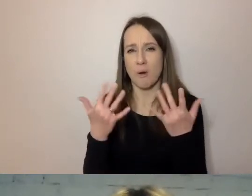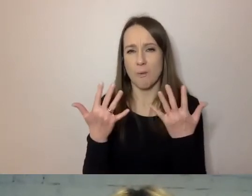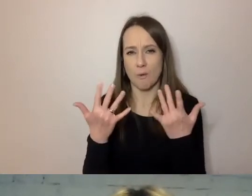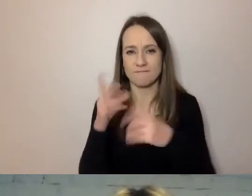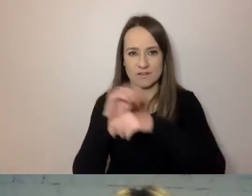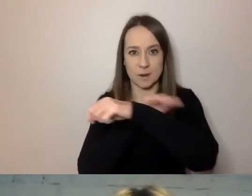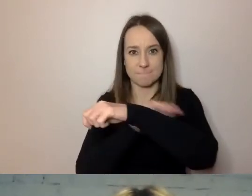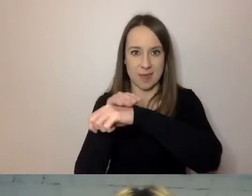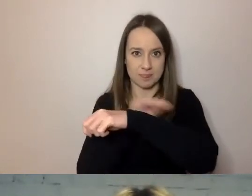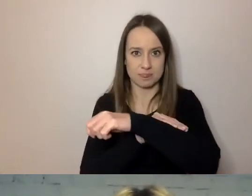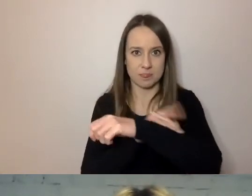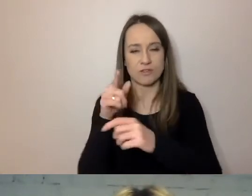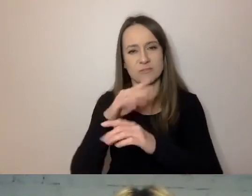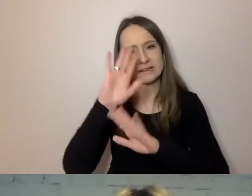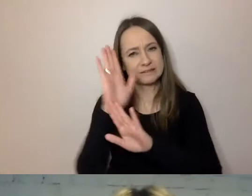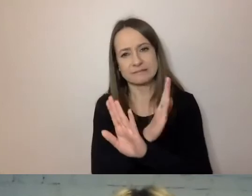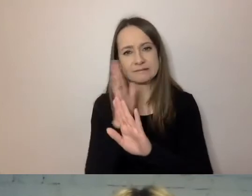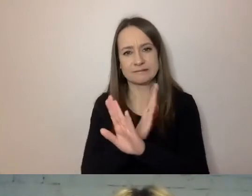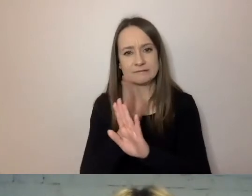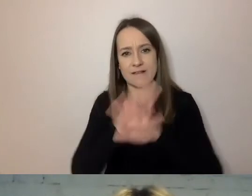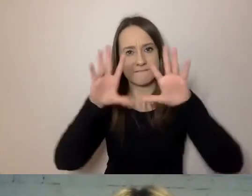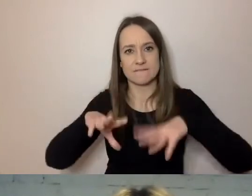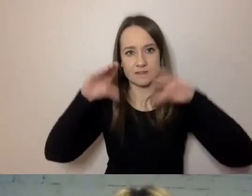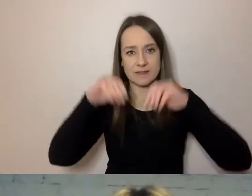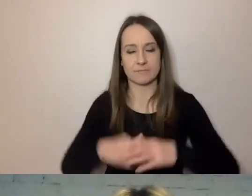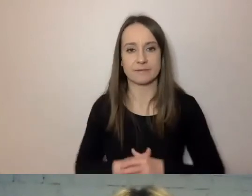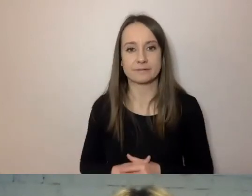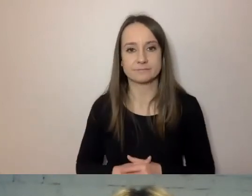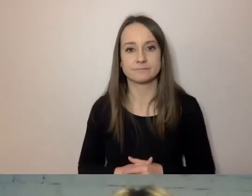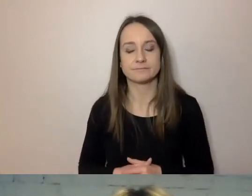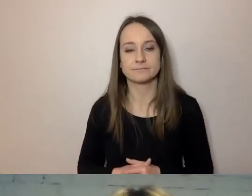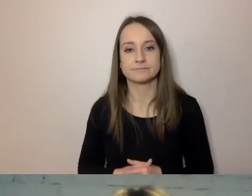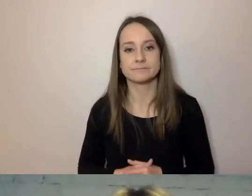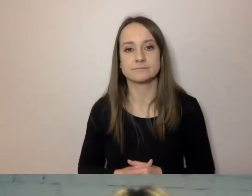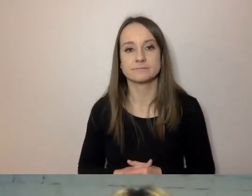Żeby pomijać wstępy. Zresztą zwrócę uwagę na drobną rzecz.